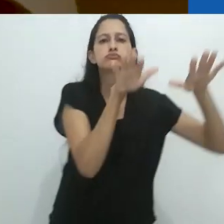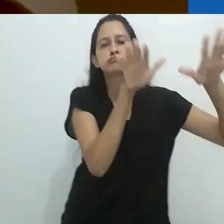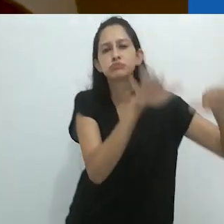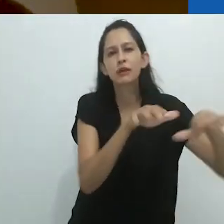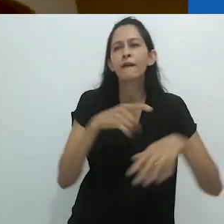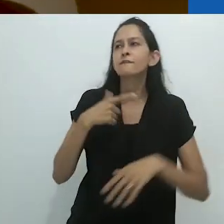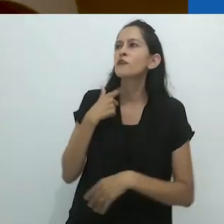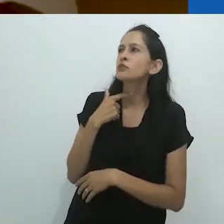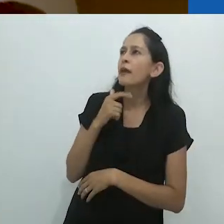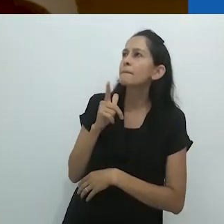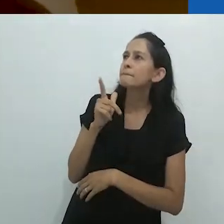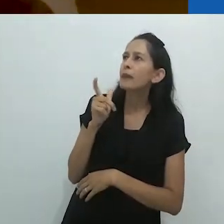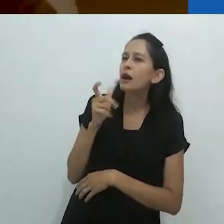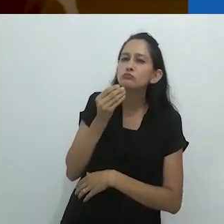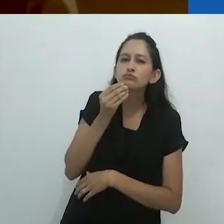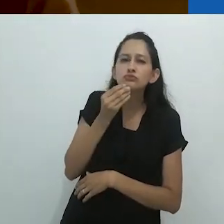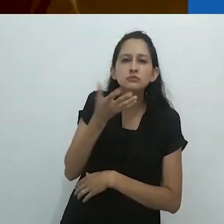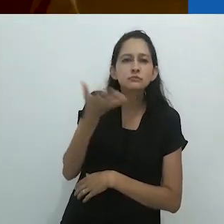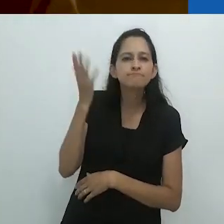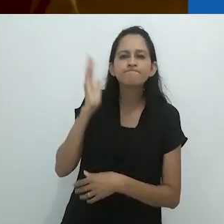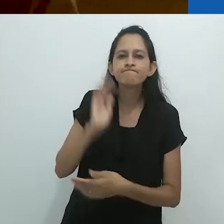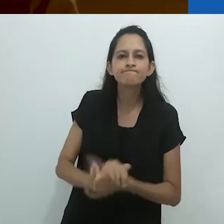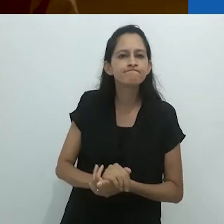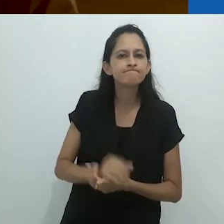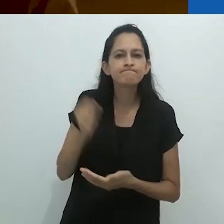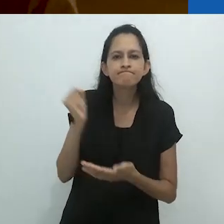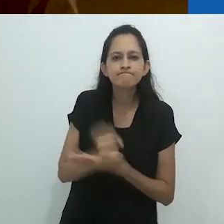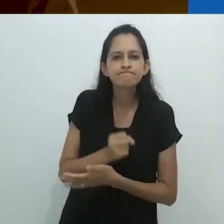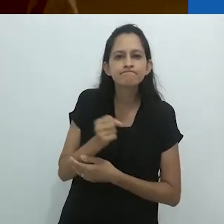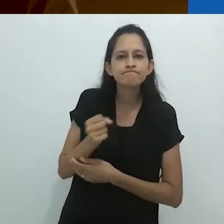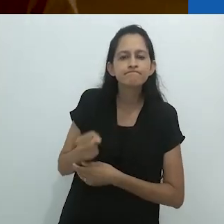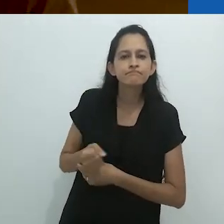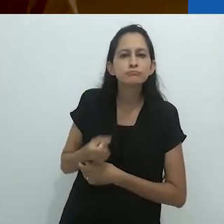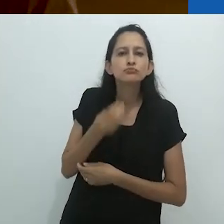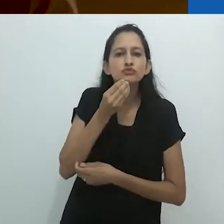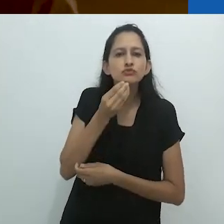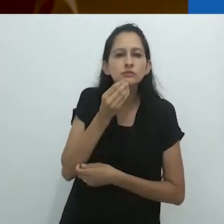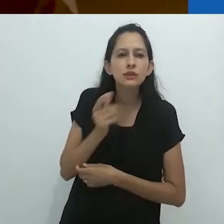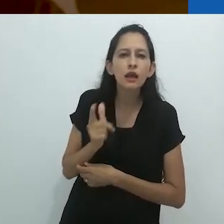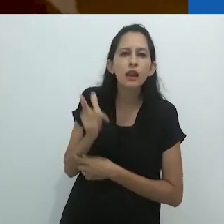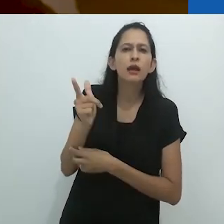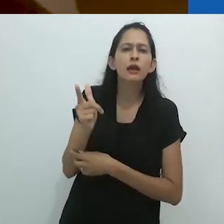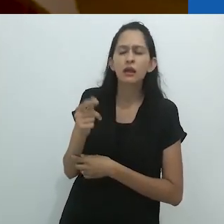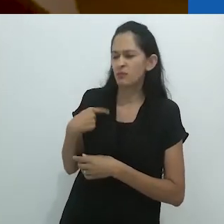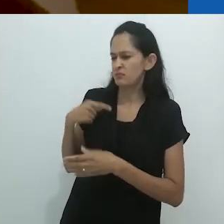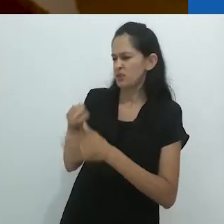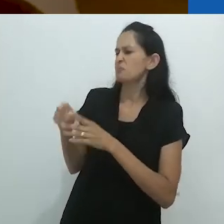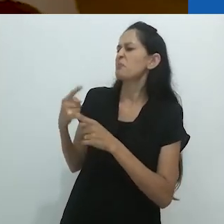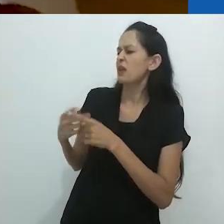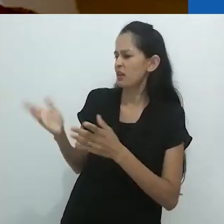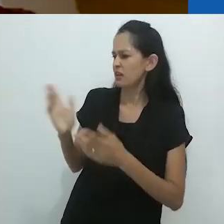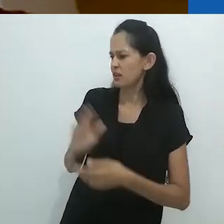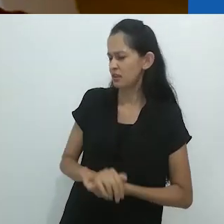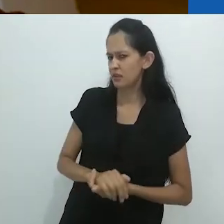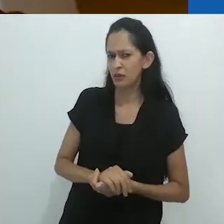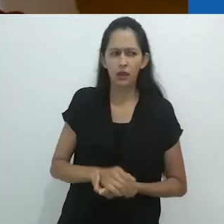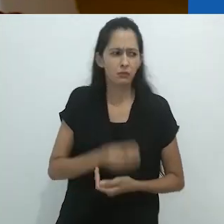Queria ter uma espingarda, ele disse. Uma espingarda. Por que?